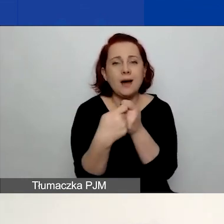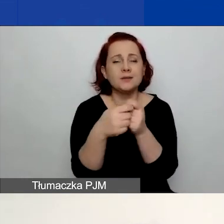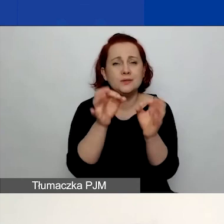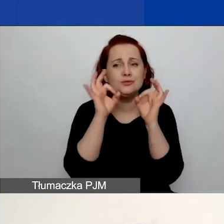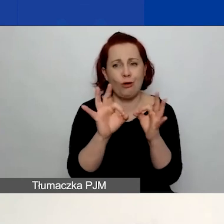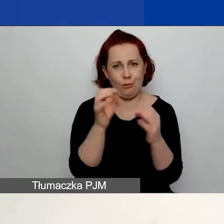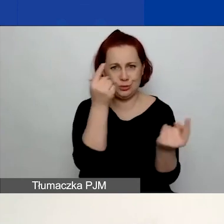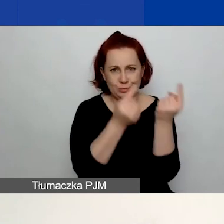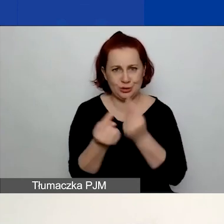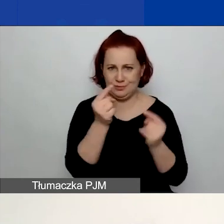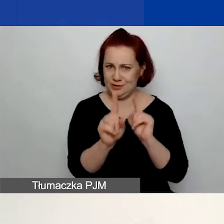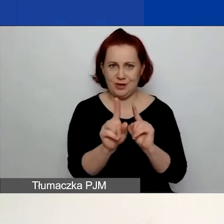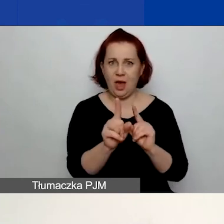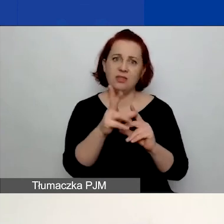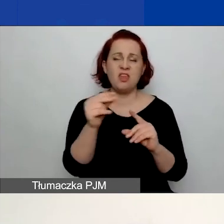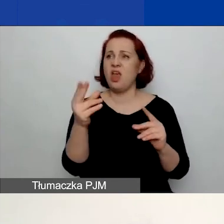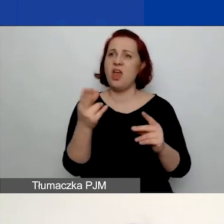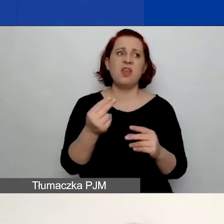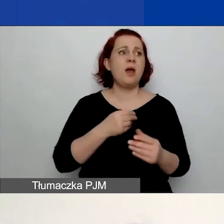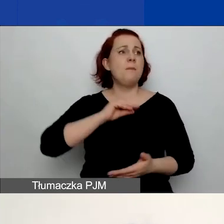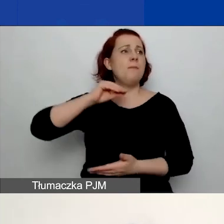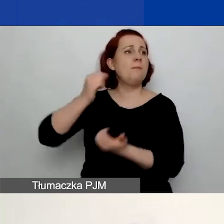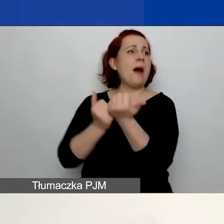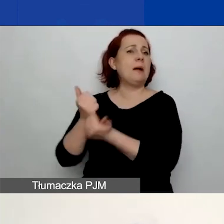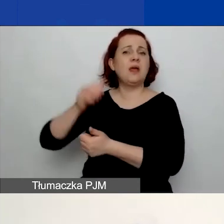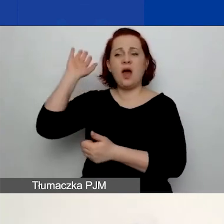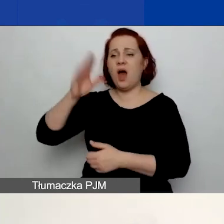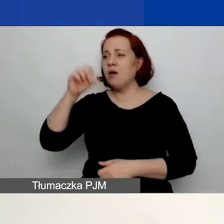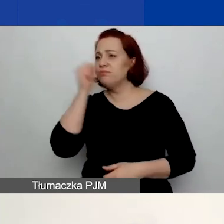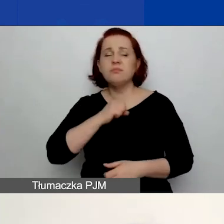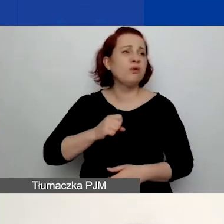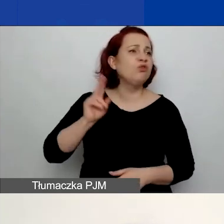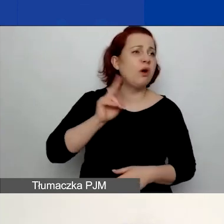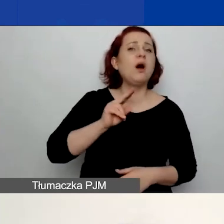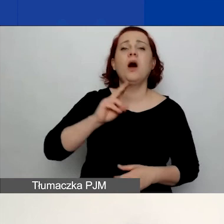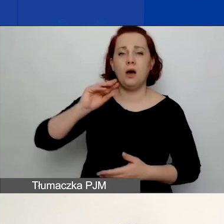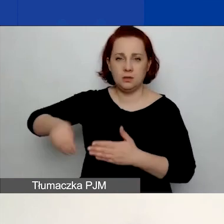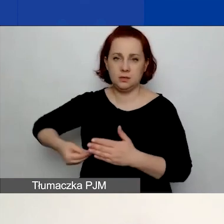aby to nie były partnerstwa tylko na papierze, ponieważ w tym punkcie właśnie musicie pokazać,